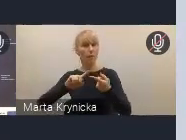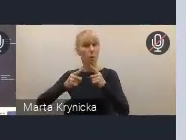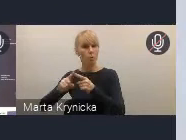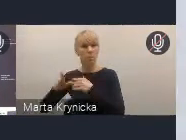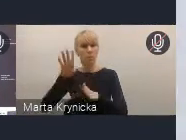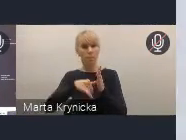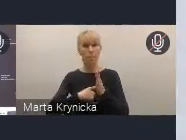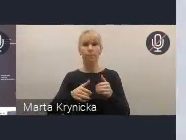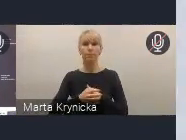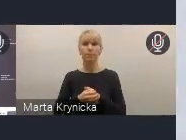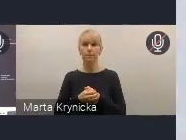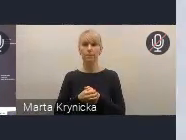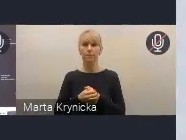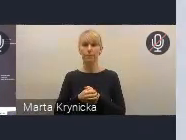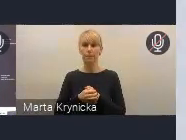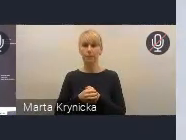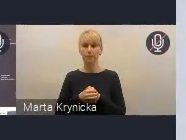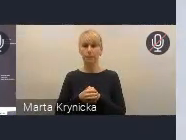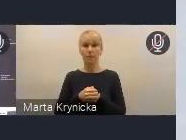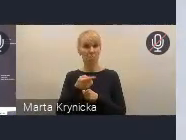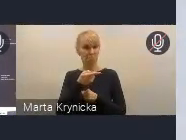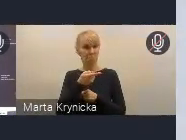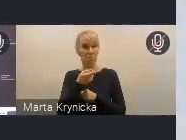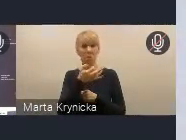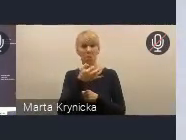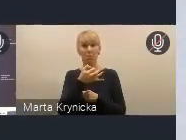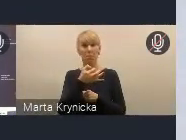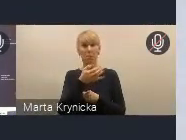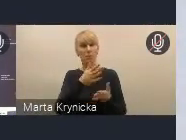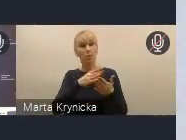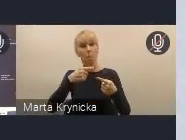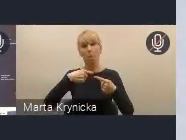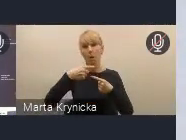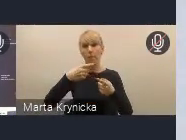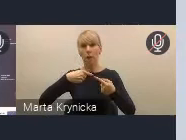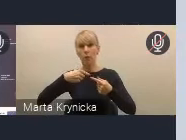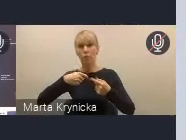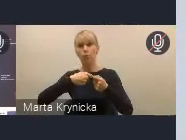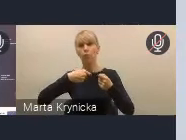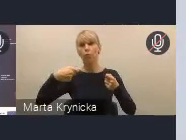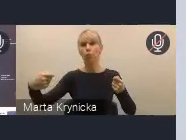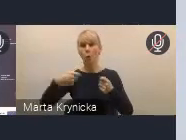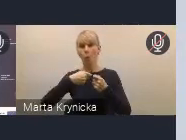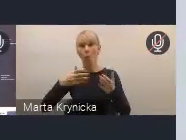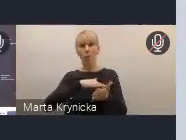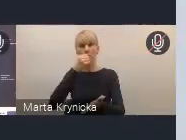Jest to pewnego rodzaju zapewnienie też ciągłości tych prac, które prowadziliśmy od samego początku.